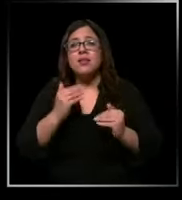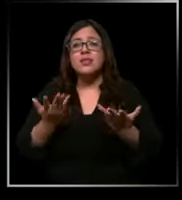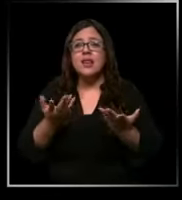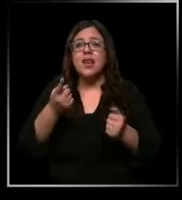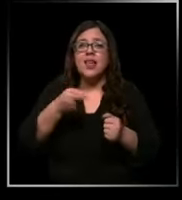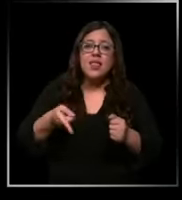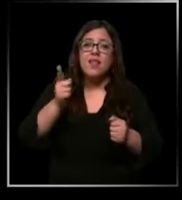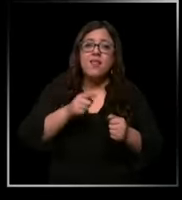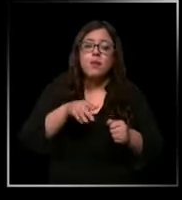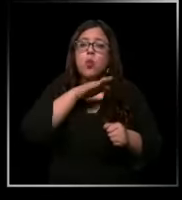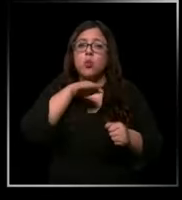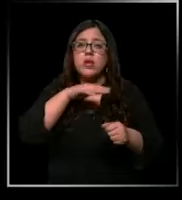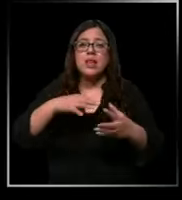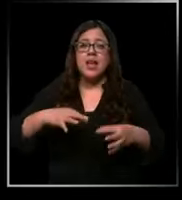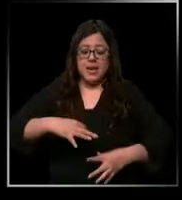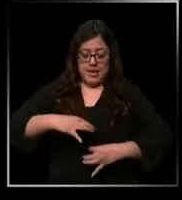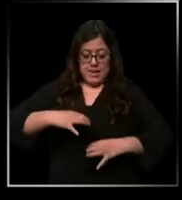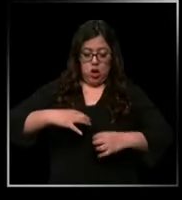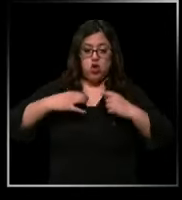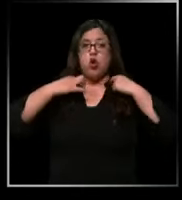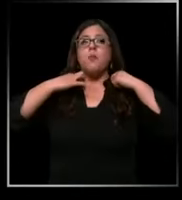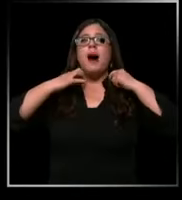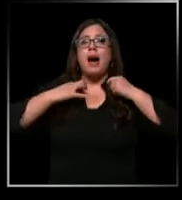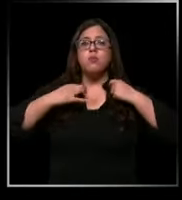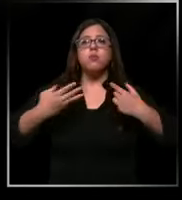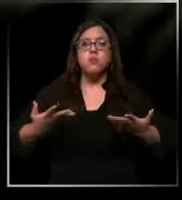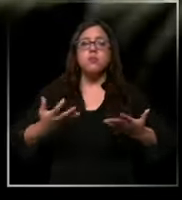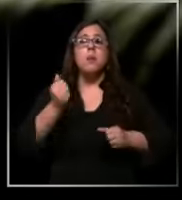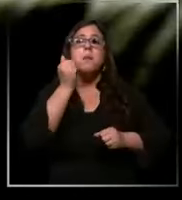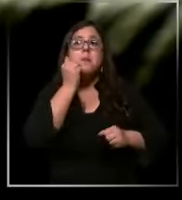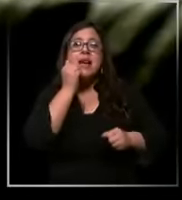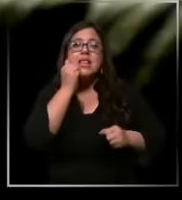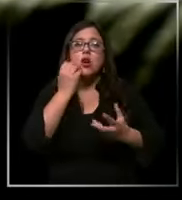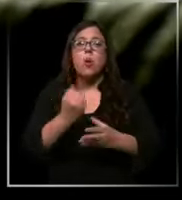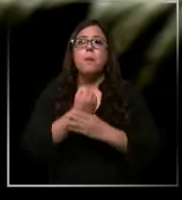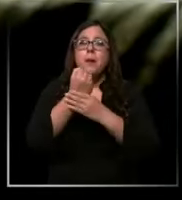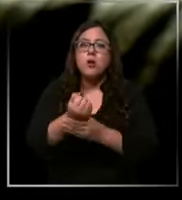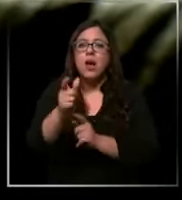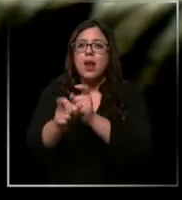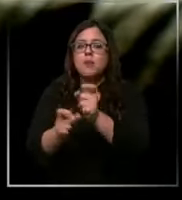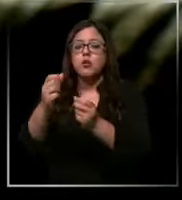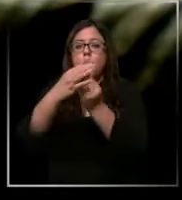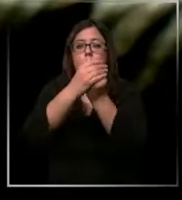las pecheras plásticas para poder ingresar a pacientes aislados guantes es tratar de ocupar